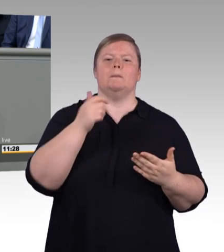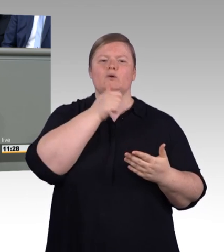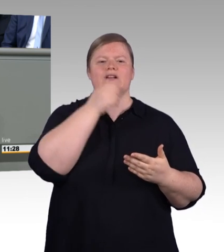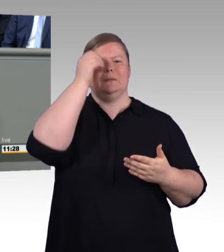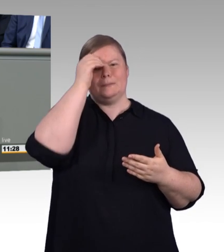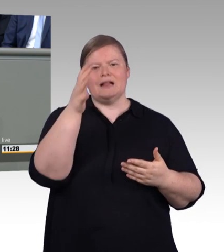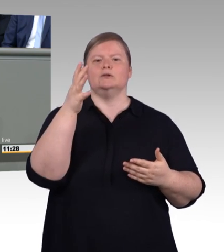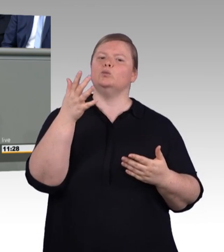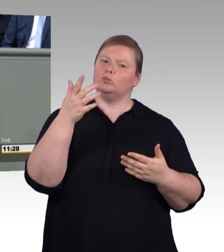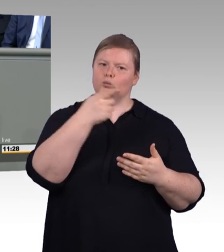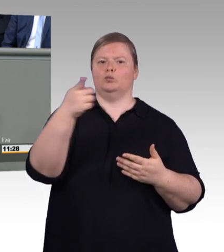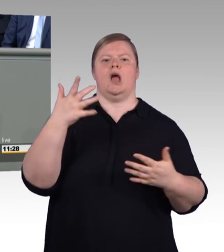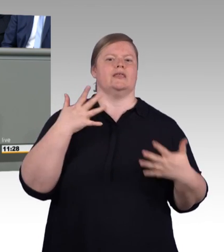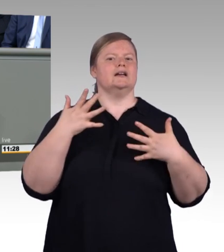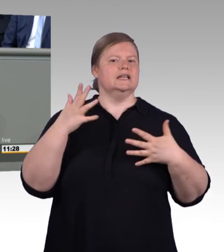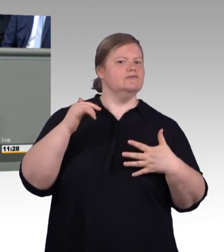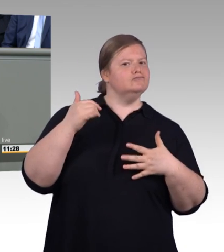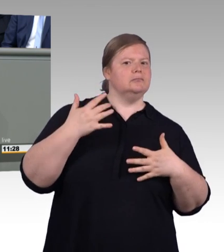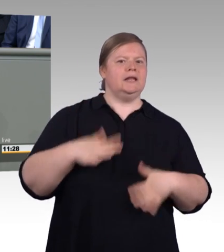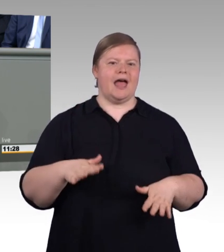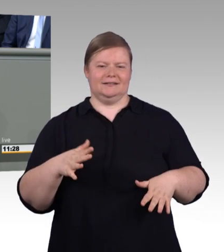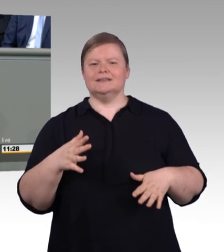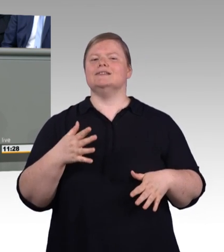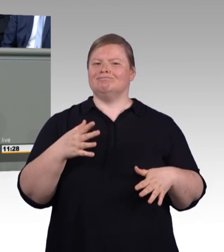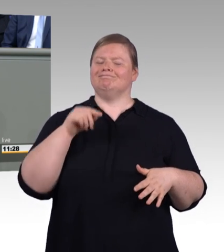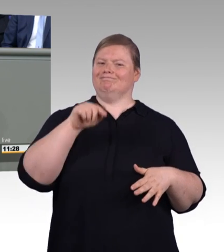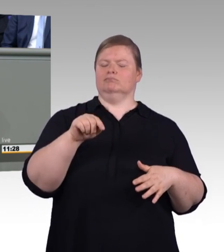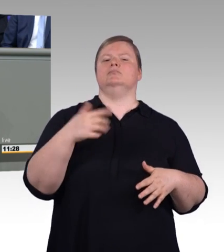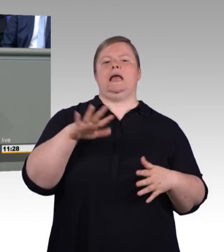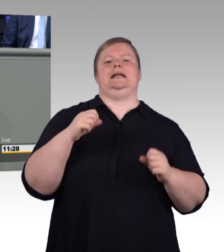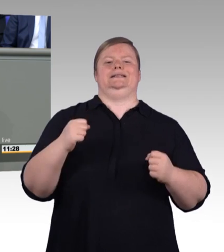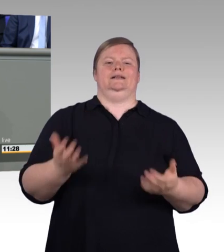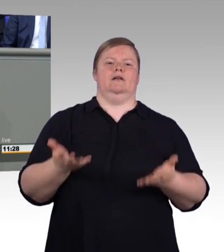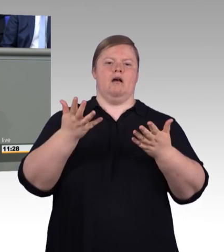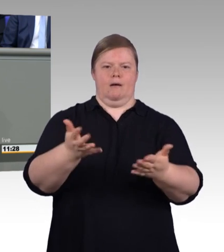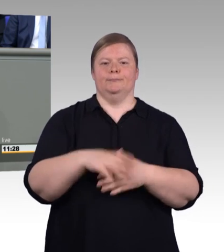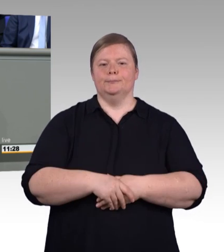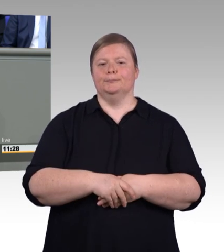Mit einer beruflichen Ausbildung kann man auch große Karriere machen und auch ein hohes Gehalt bekommen,